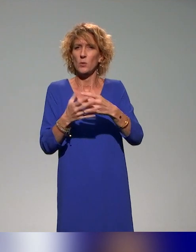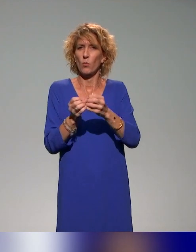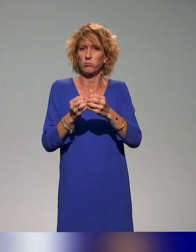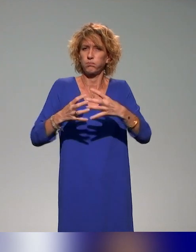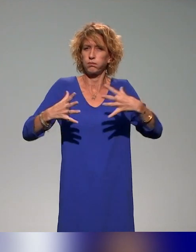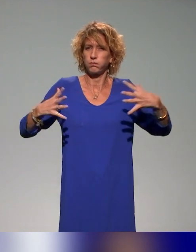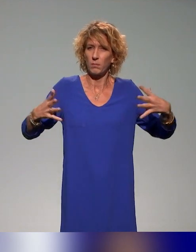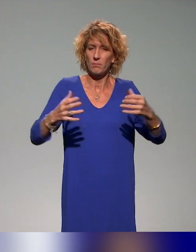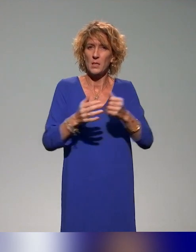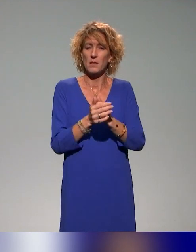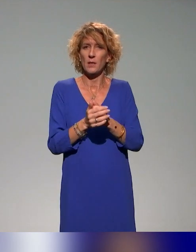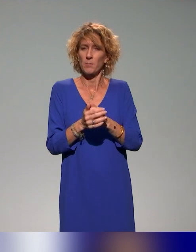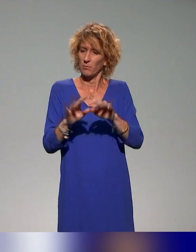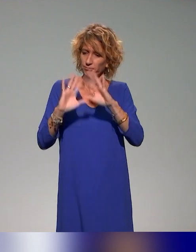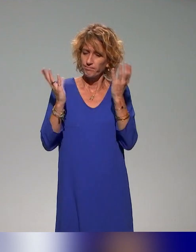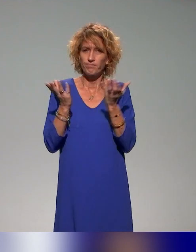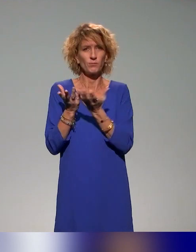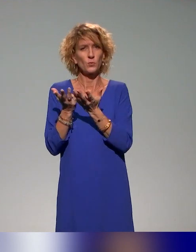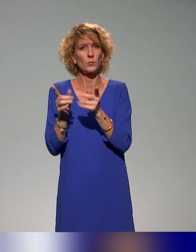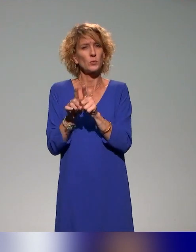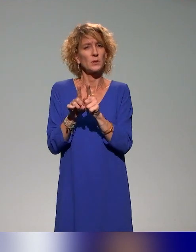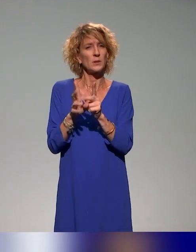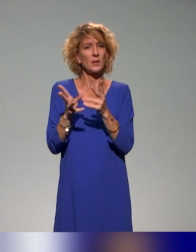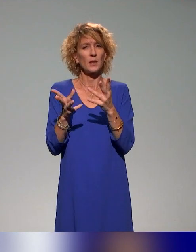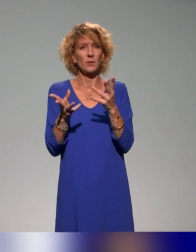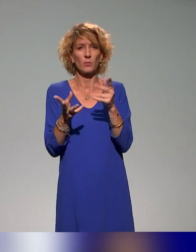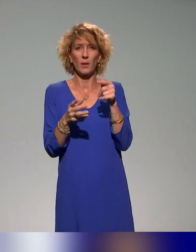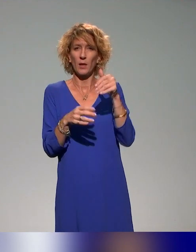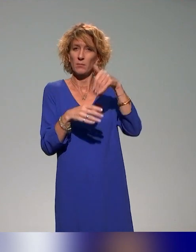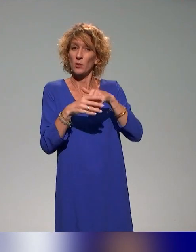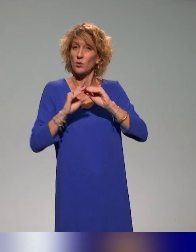et dans cette idée-là, l'idée, c'est d'intégrer ces formations